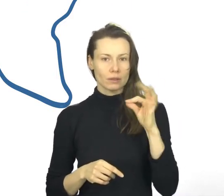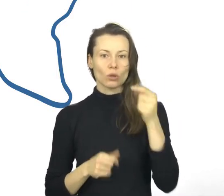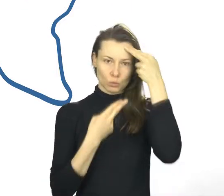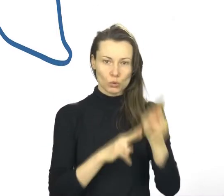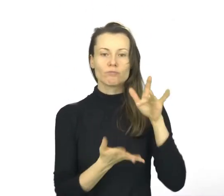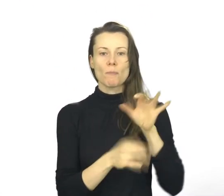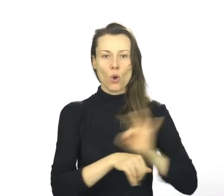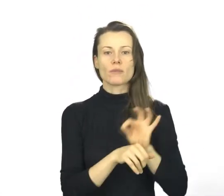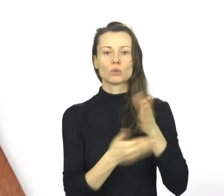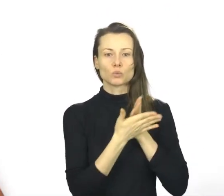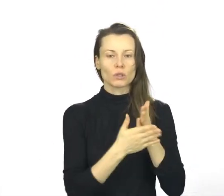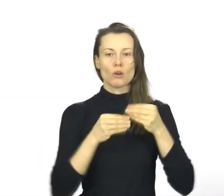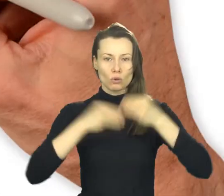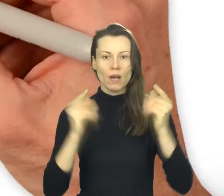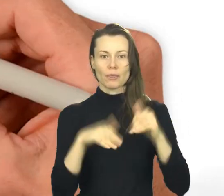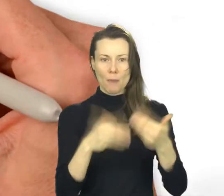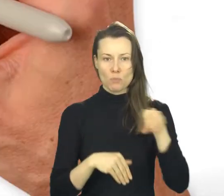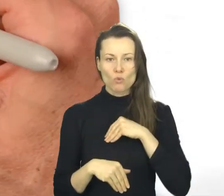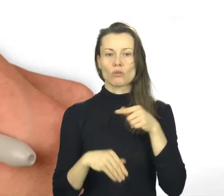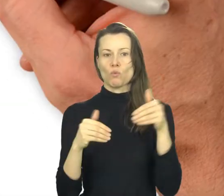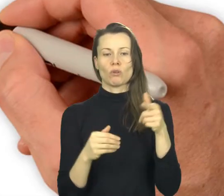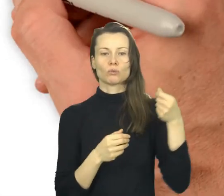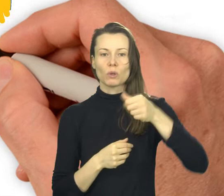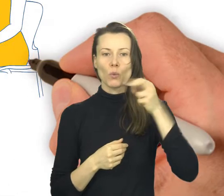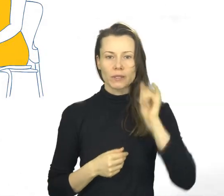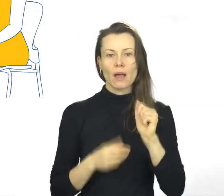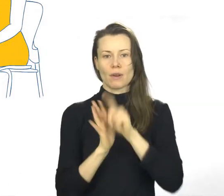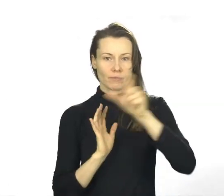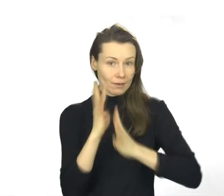Znak jakości MSUES to możliwość dofinansowania dla klientów w ramach Bazy Usług Rozwojowych.